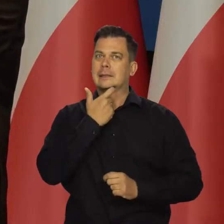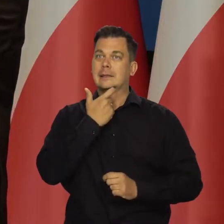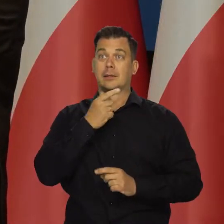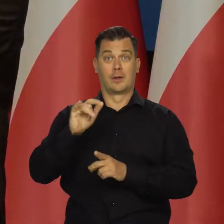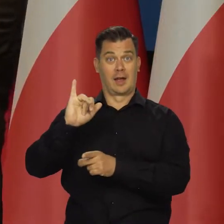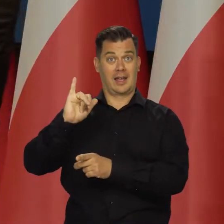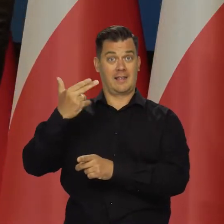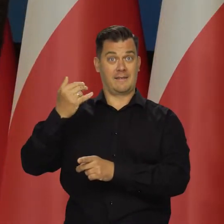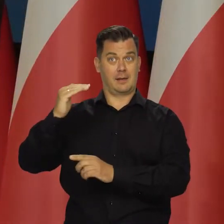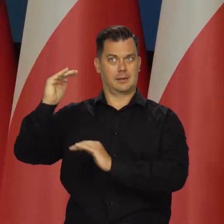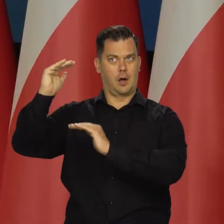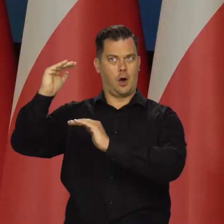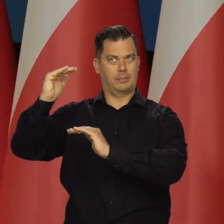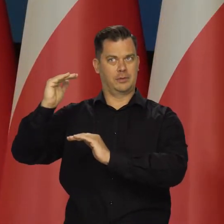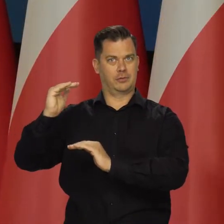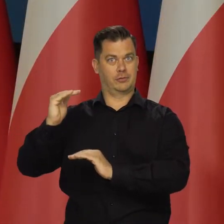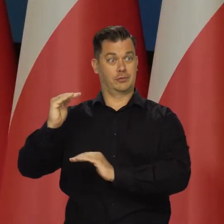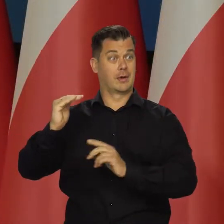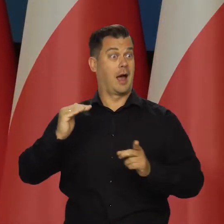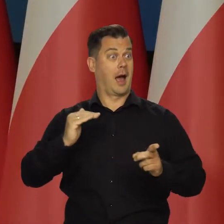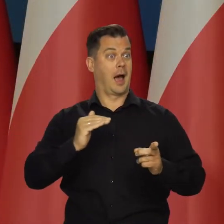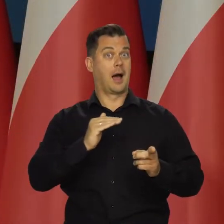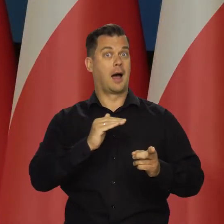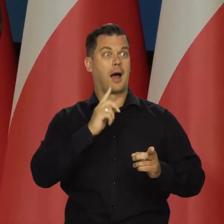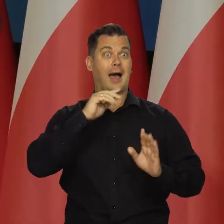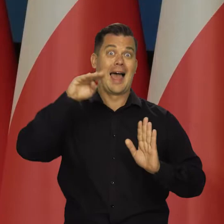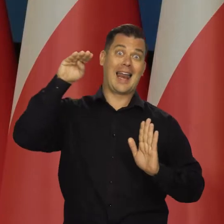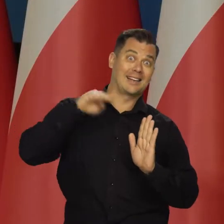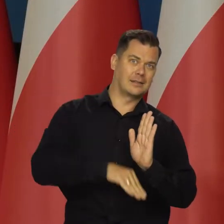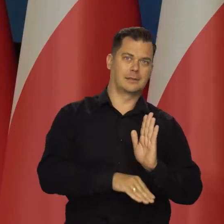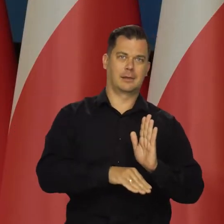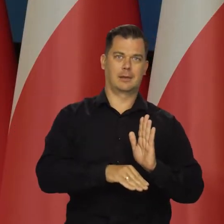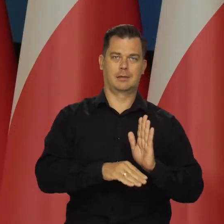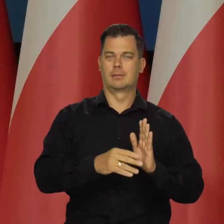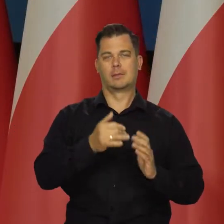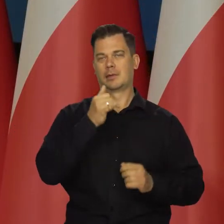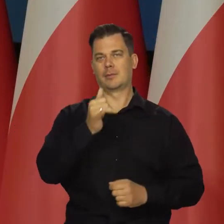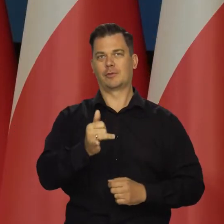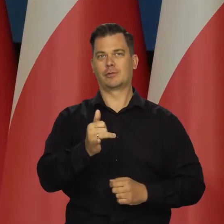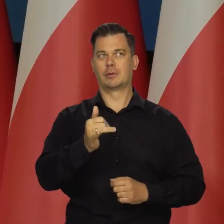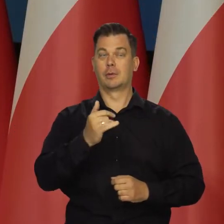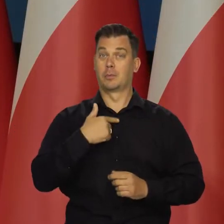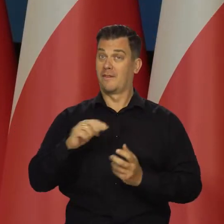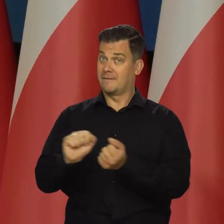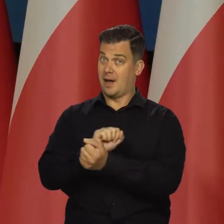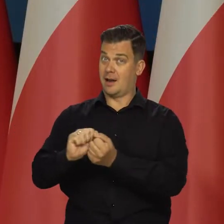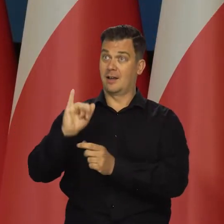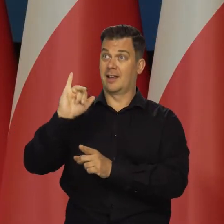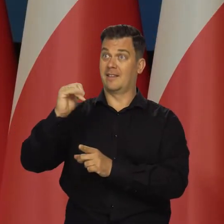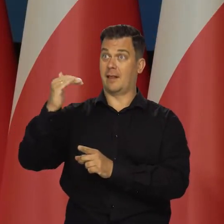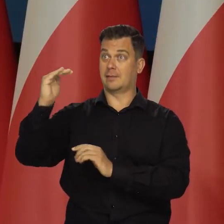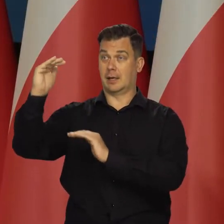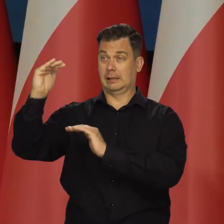kiedy trzeba obniżyć inflację, a jednocześnie nie doprowadzić do recesji. Musimy walczyć z inflacją,